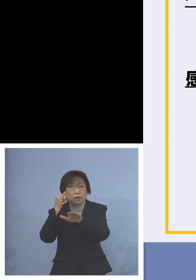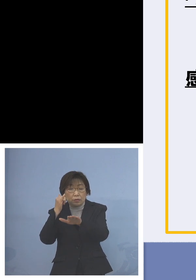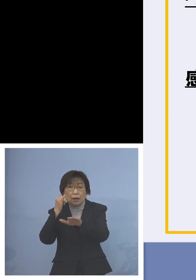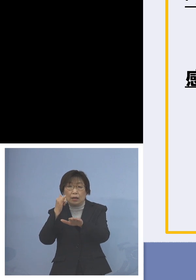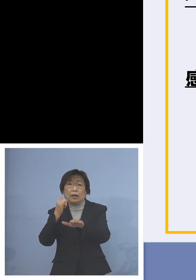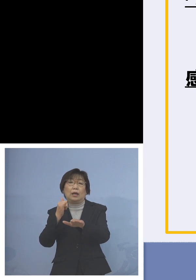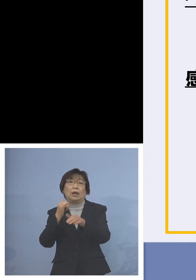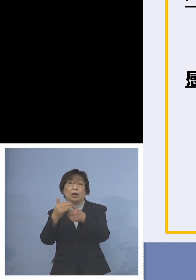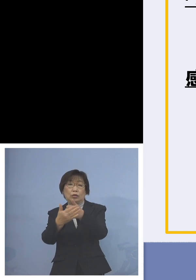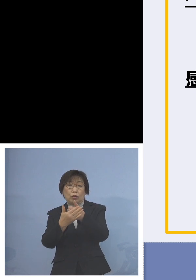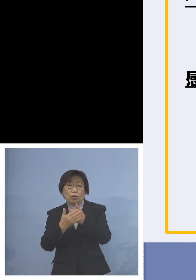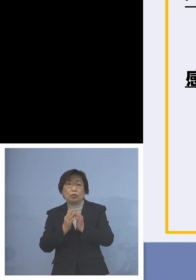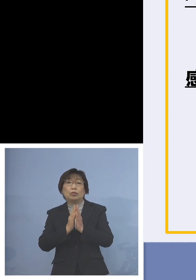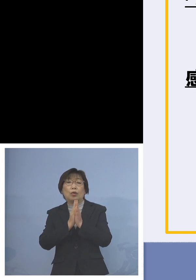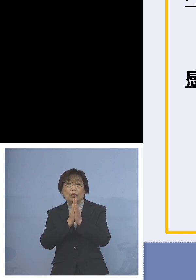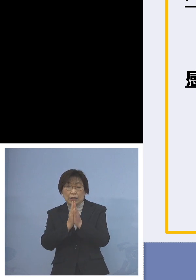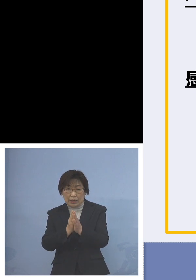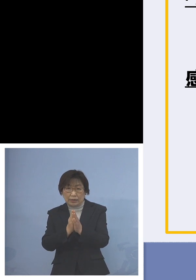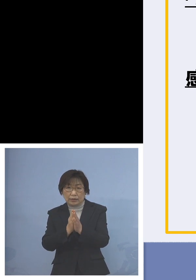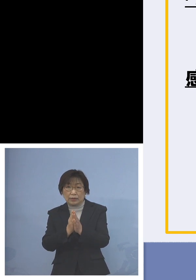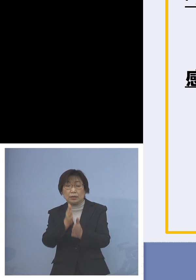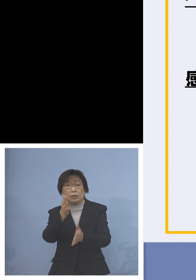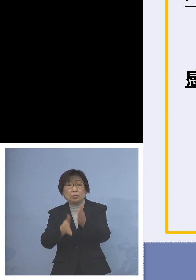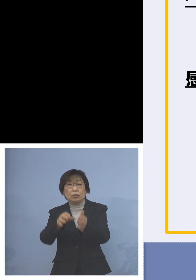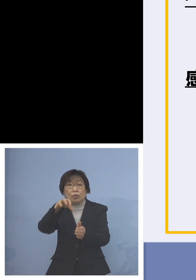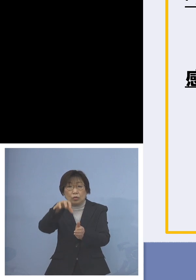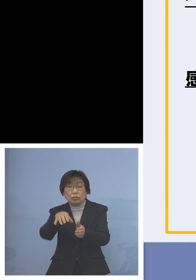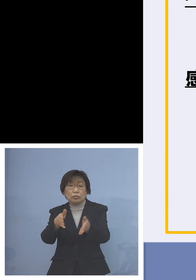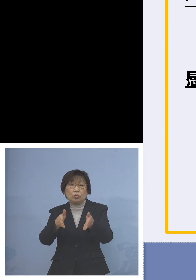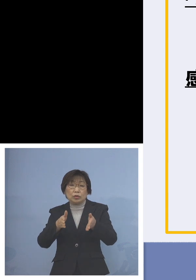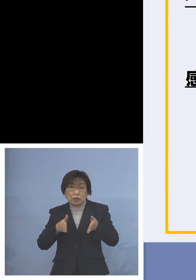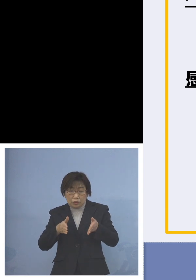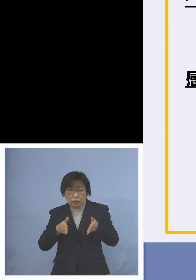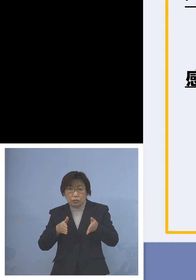登園自粛、この期間 ご協力いただけないだろうか